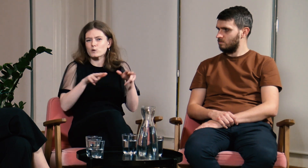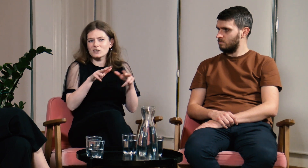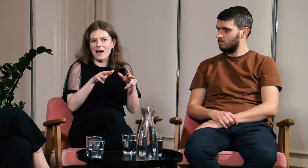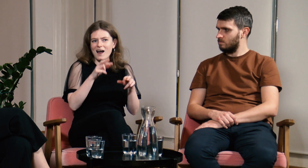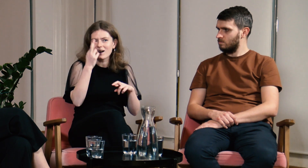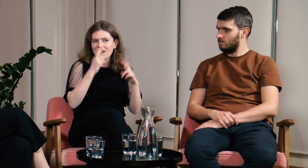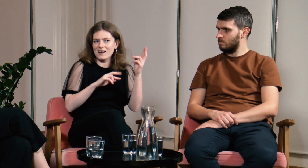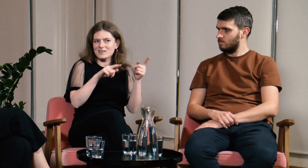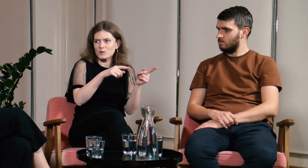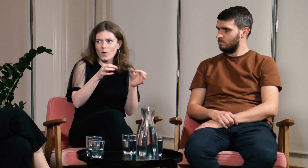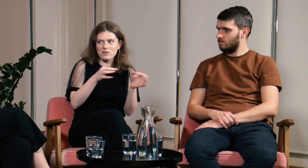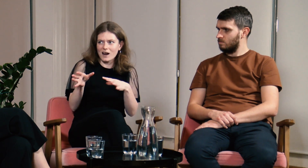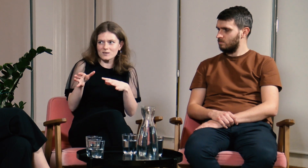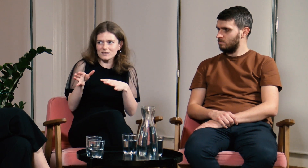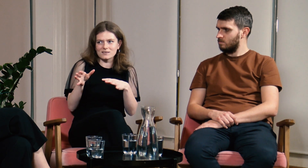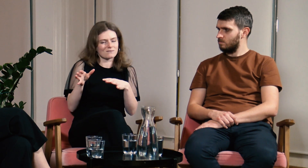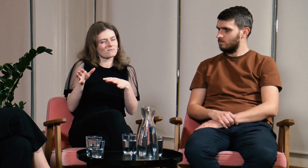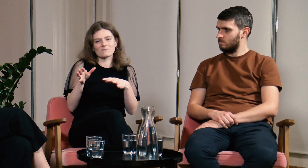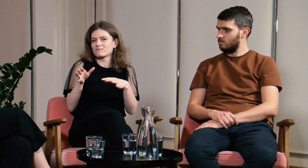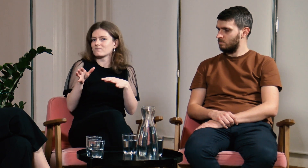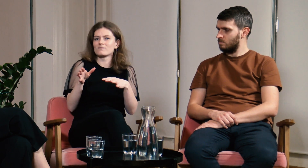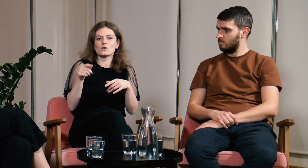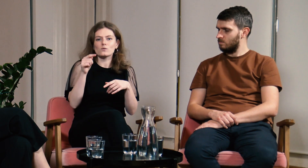W mojej rodzinie nie ma tak sprawnej reakcji.